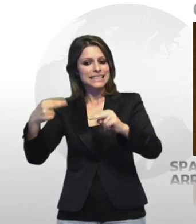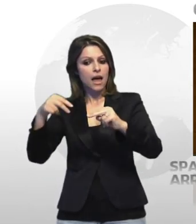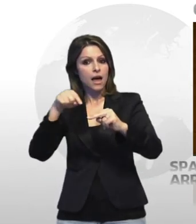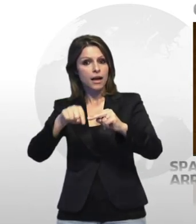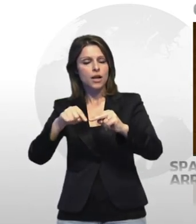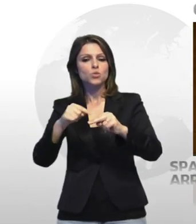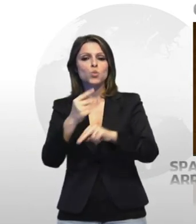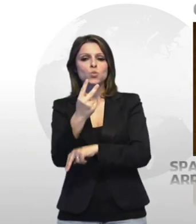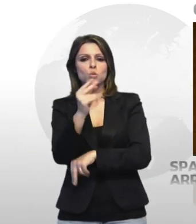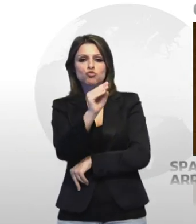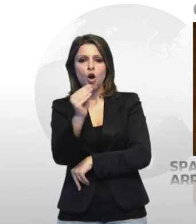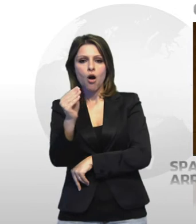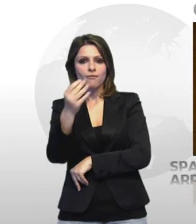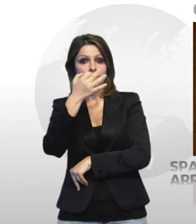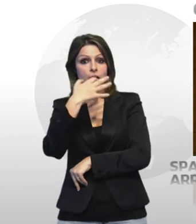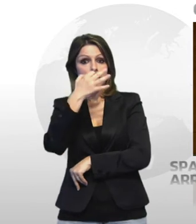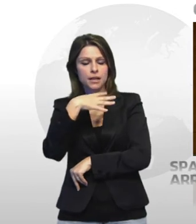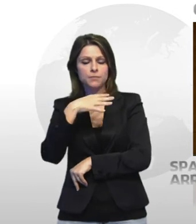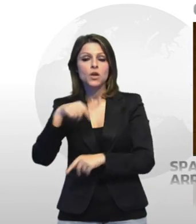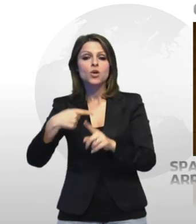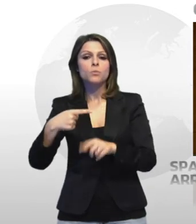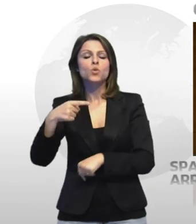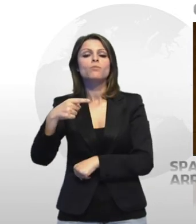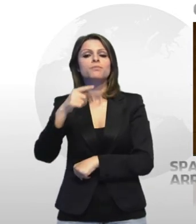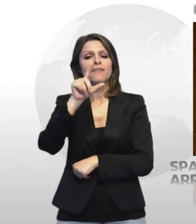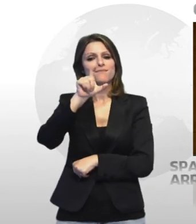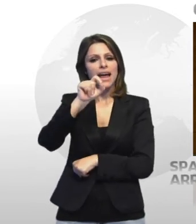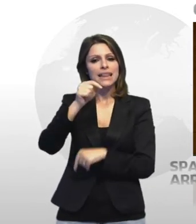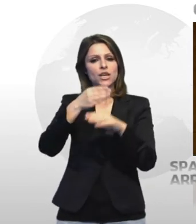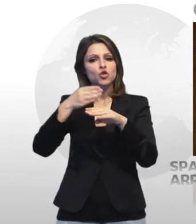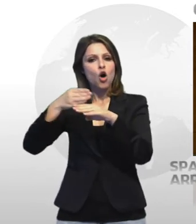sequestrate circa 20 dosi di stupefacenti tra fascisti e marijuana ed